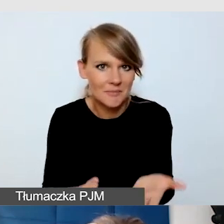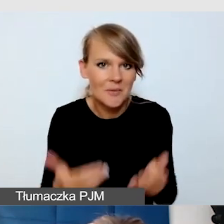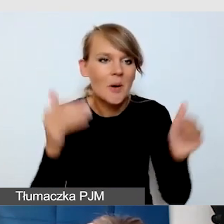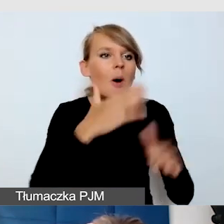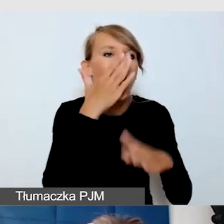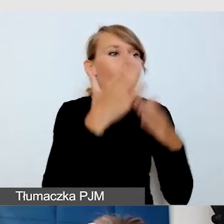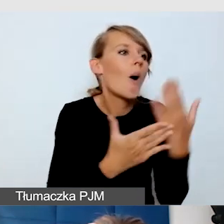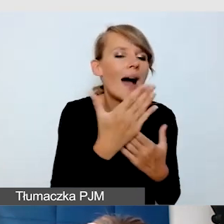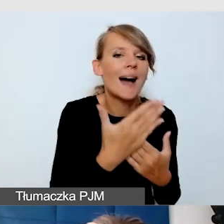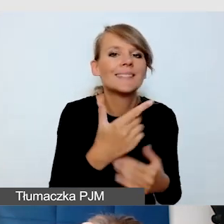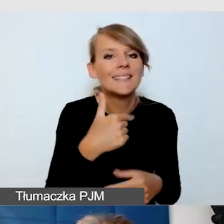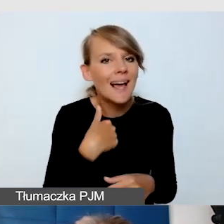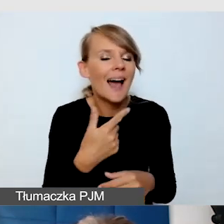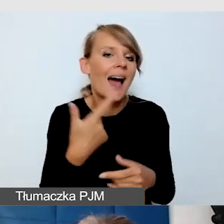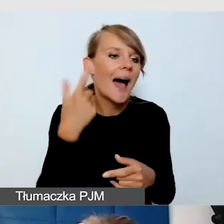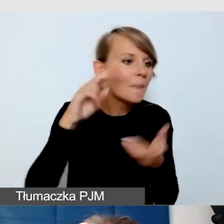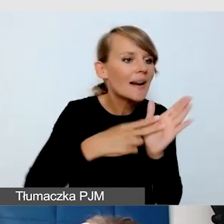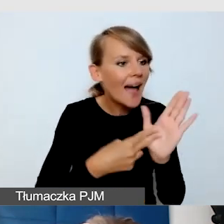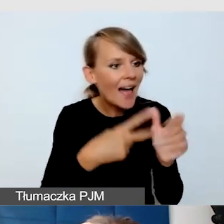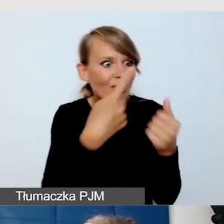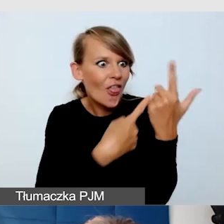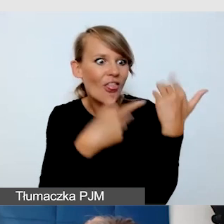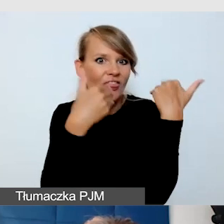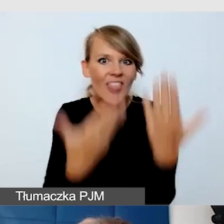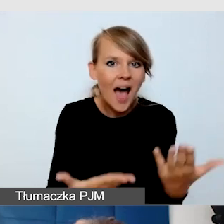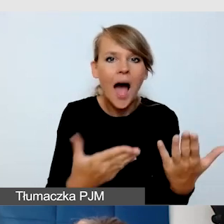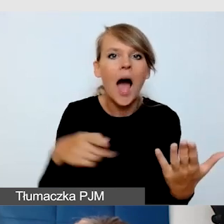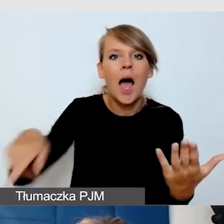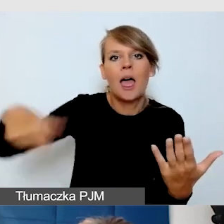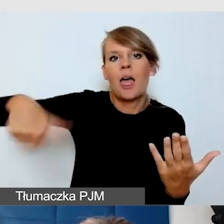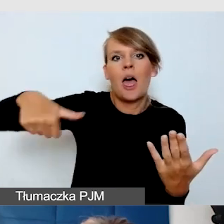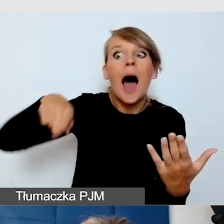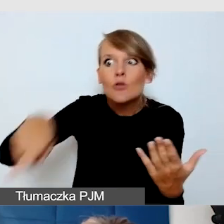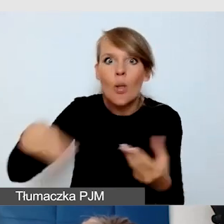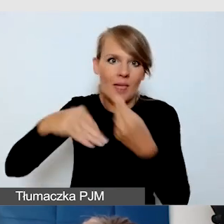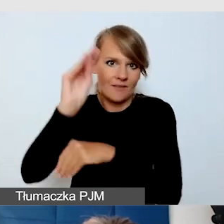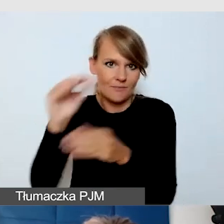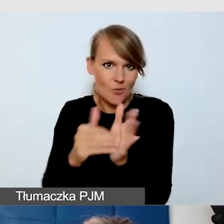to jest to, czego nie przewidzieliśmy. Tak było w tym przypadku. Udało nam się to zorganizować.